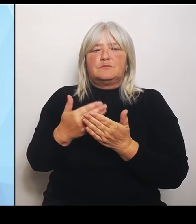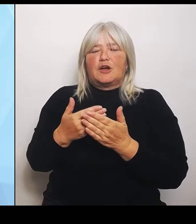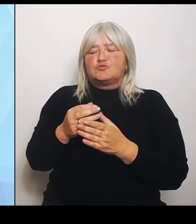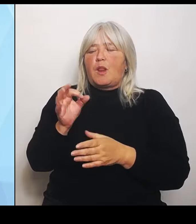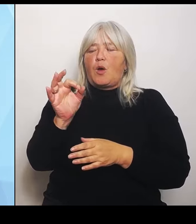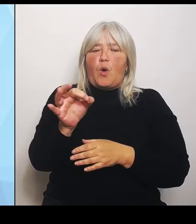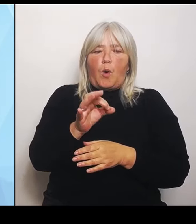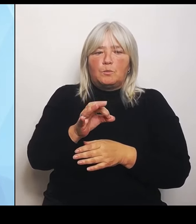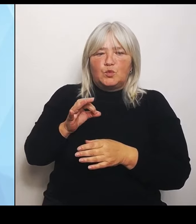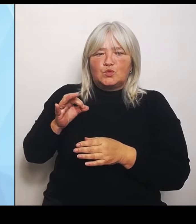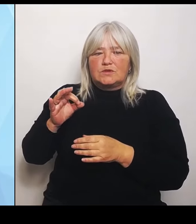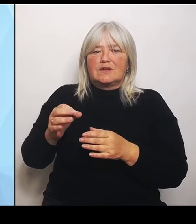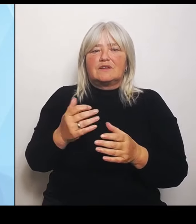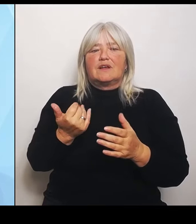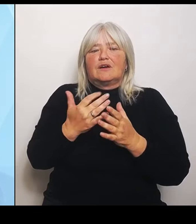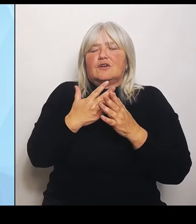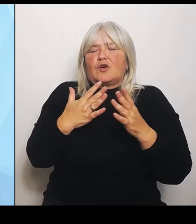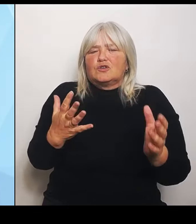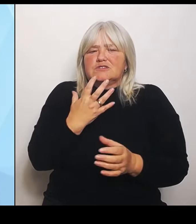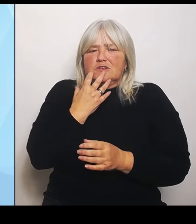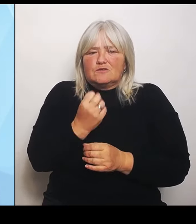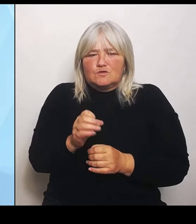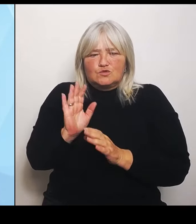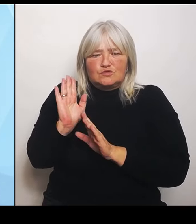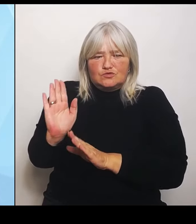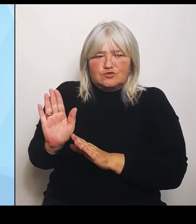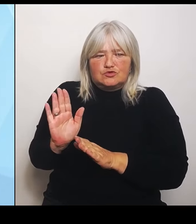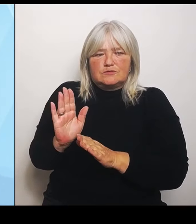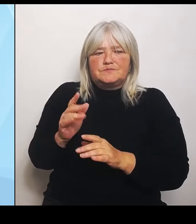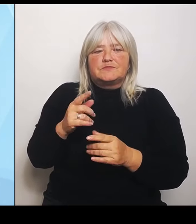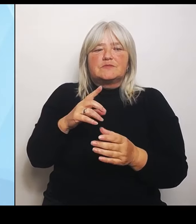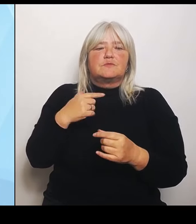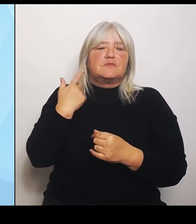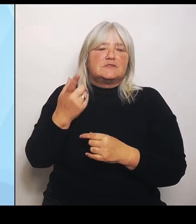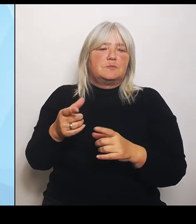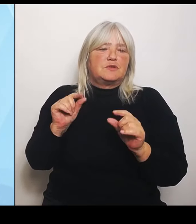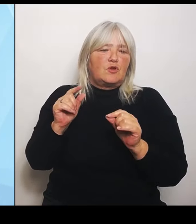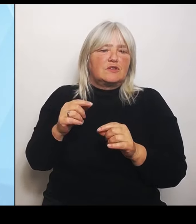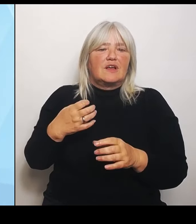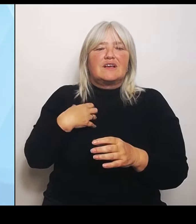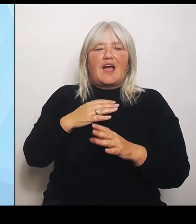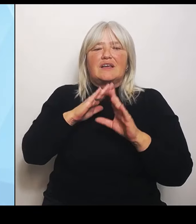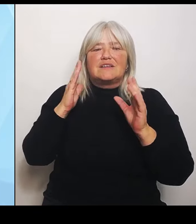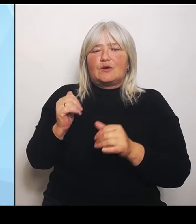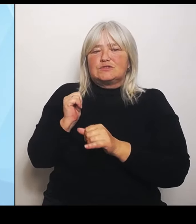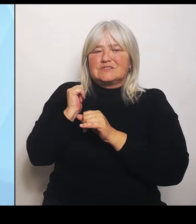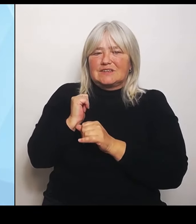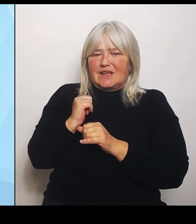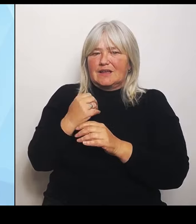Das heißt, wir geben den Krankenhausträgern Leitplanken für die zukünftig vorzuhaltenden Leistungsangebote